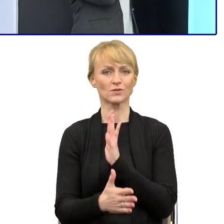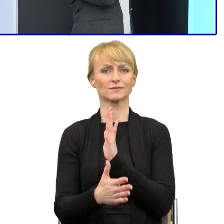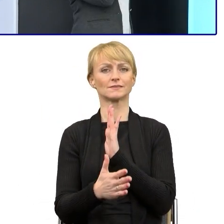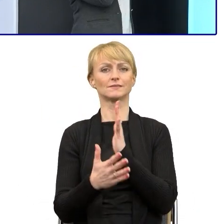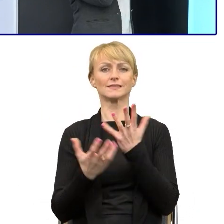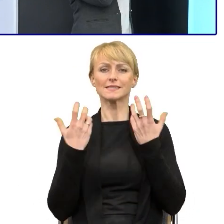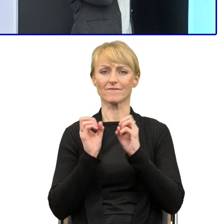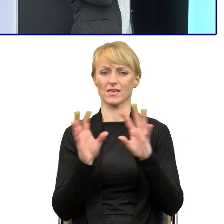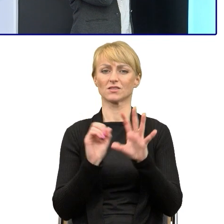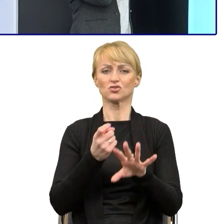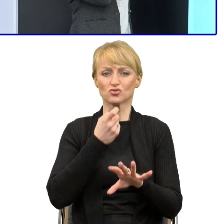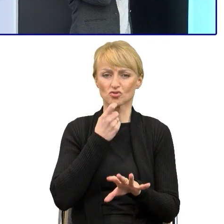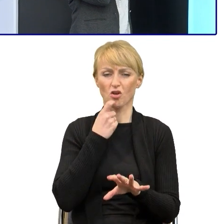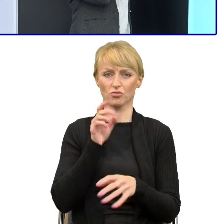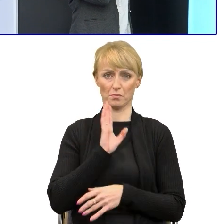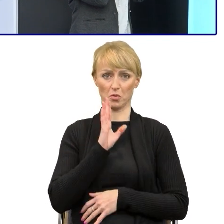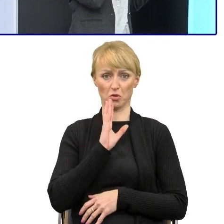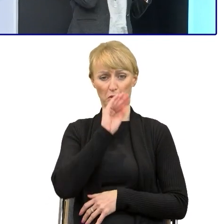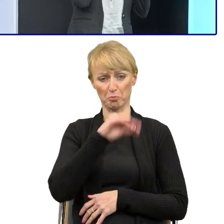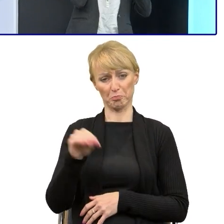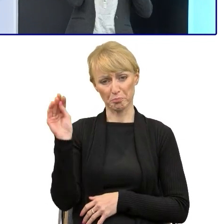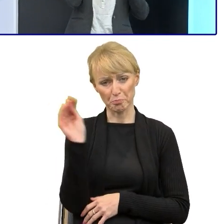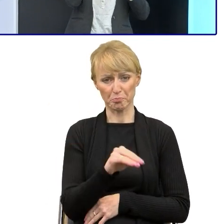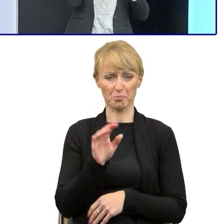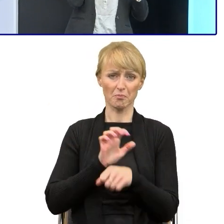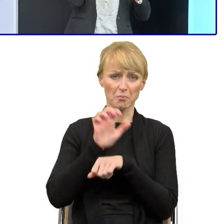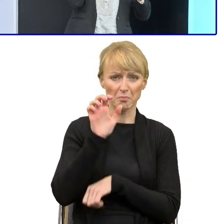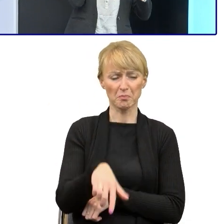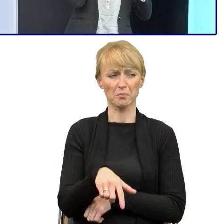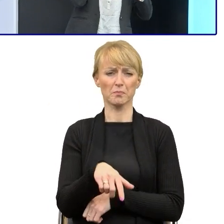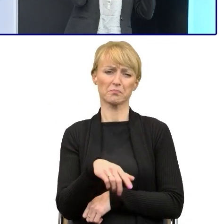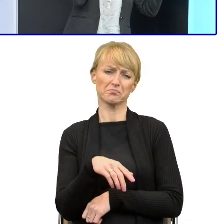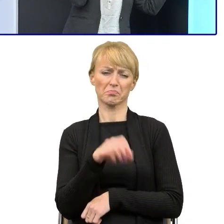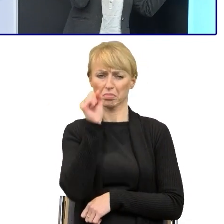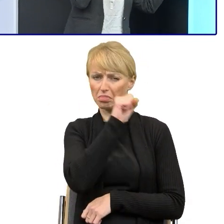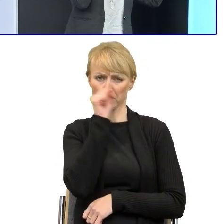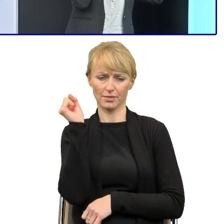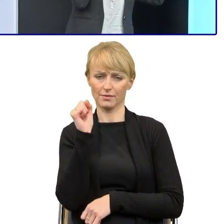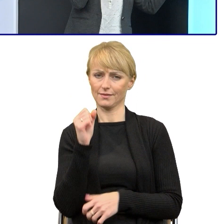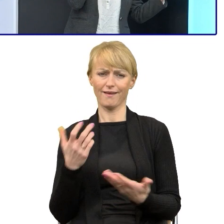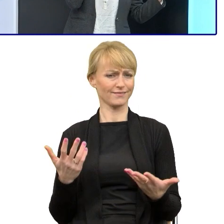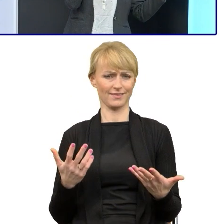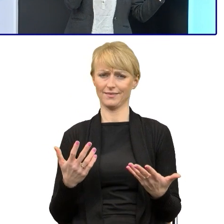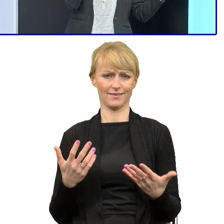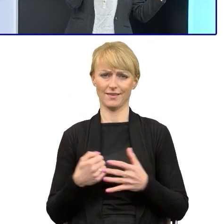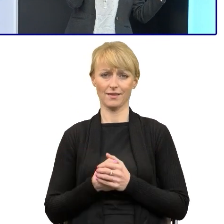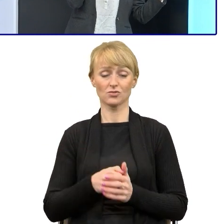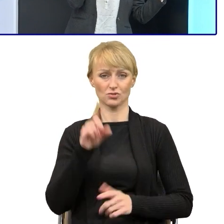prostacki, niechlujny, niestarannie nieprecyzyjny, infantylny, to są określenia, których ja nie wymyśliłam. Natomiast to są zarzuty, z którymi ja się spotykałam.